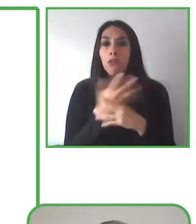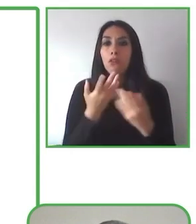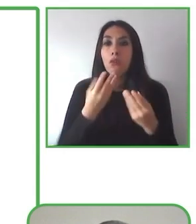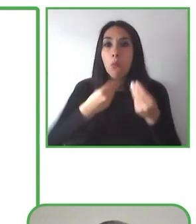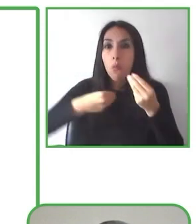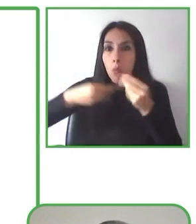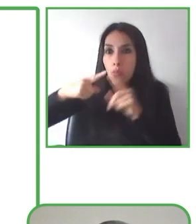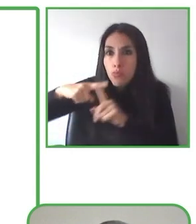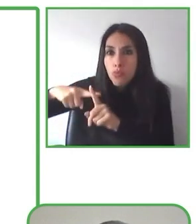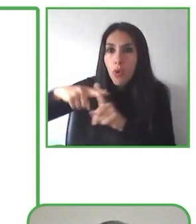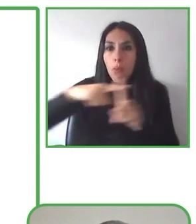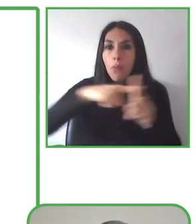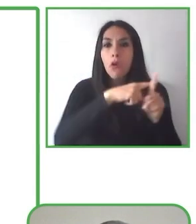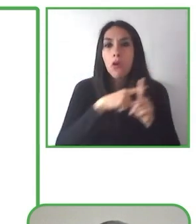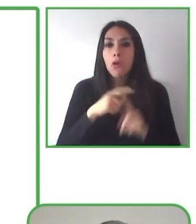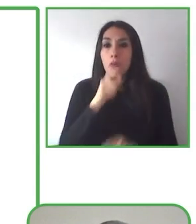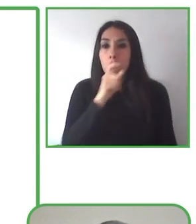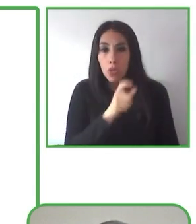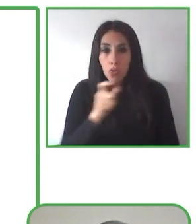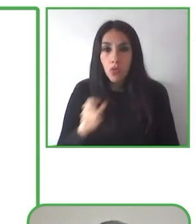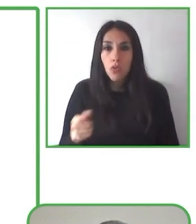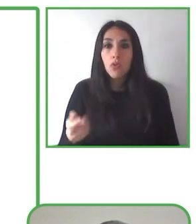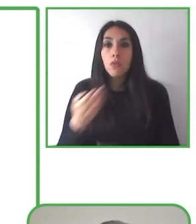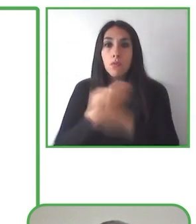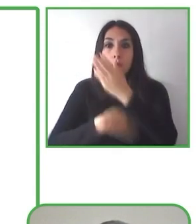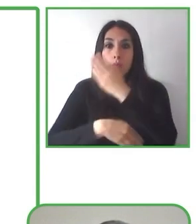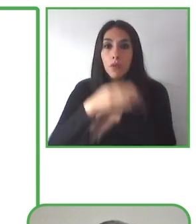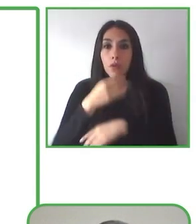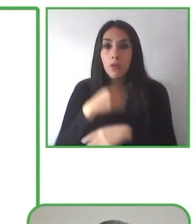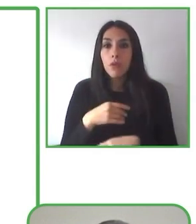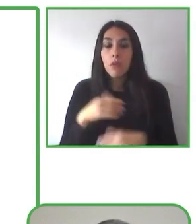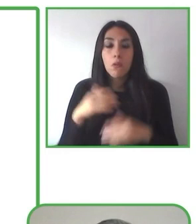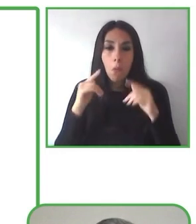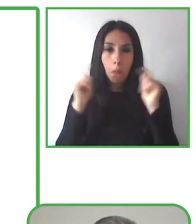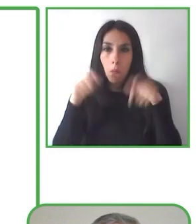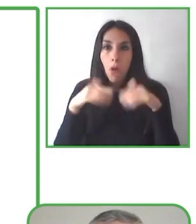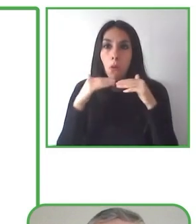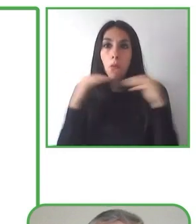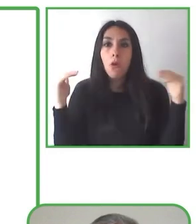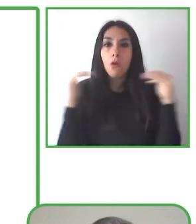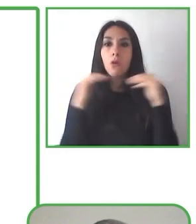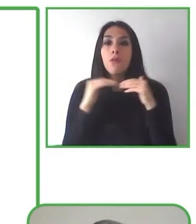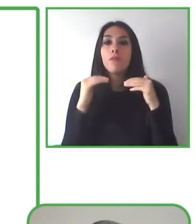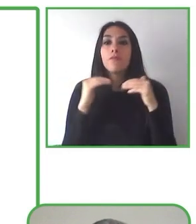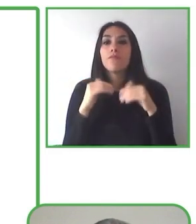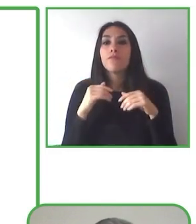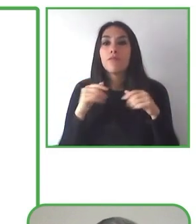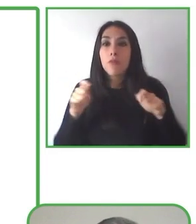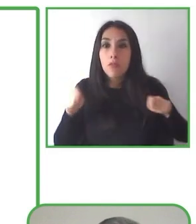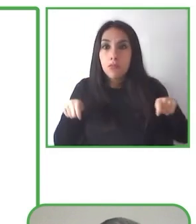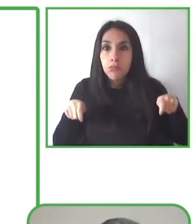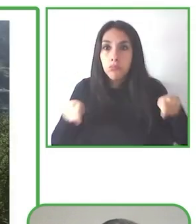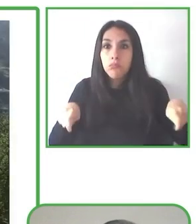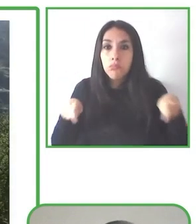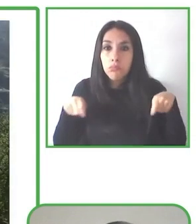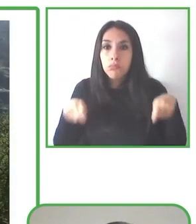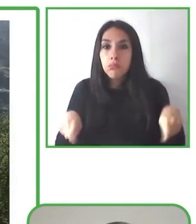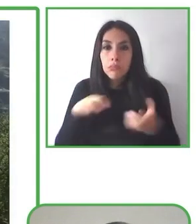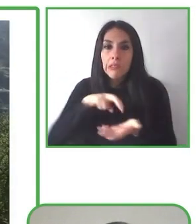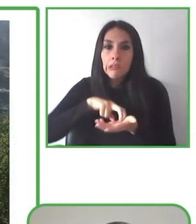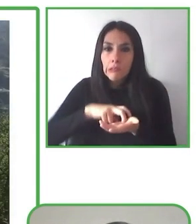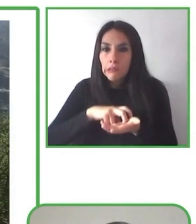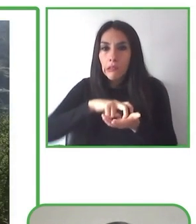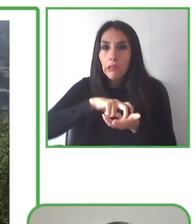multidimensional. Incluye la realización de recorridos inclusivos con la silla de